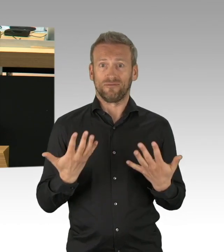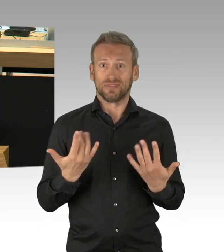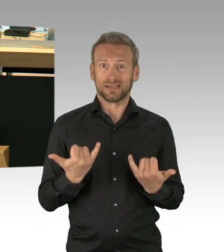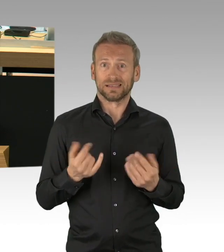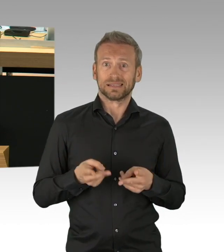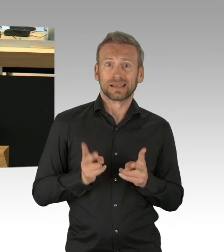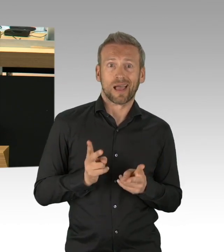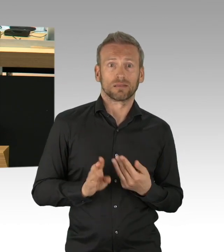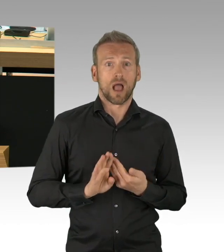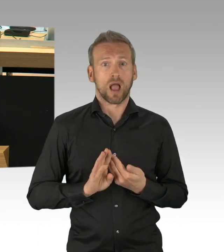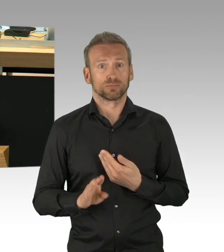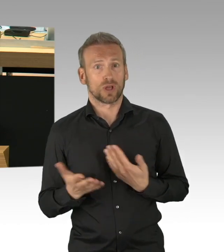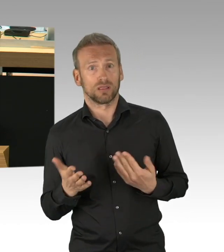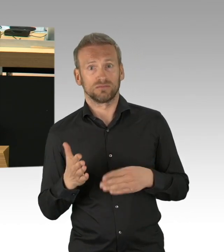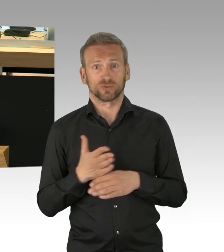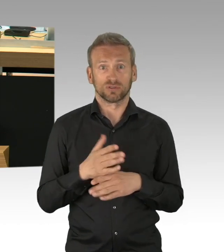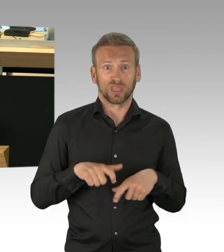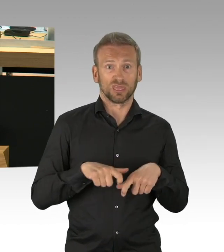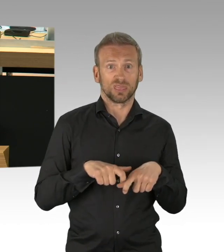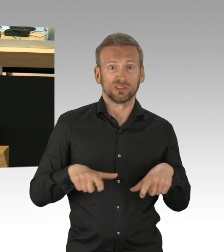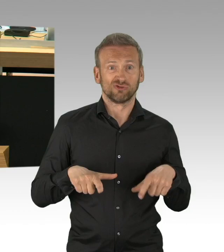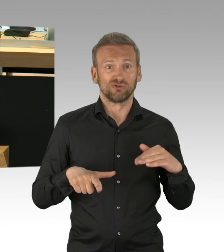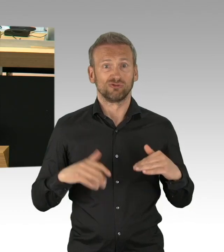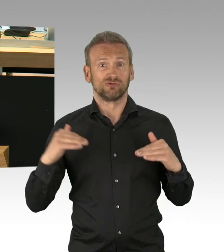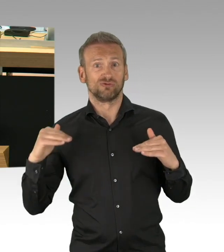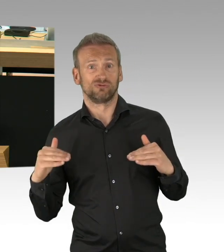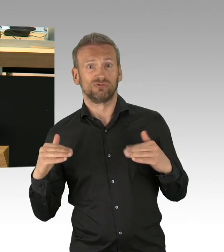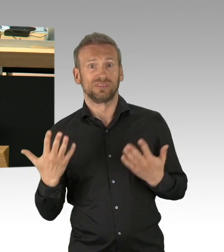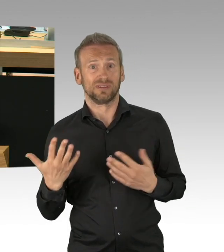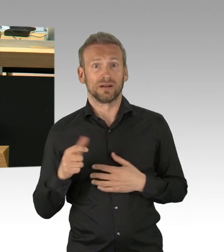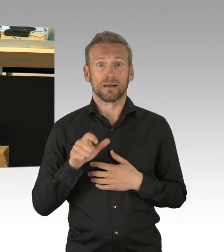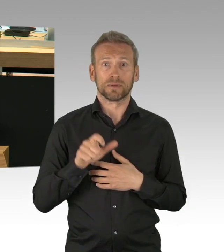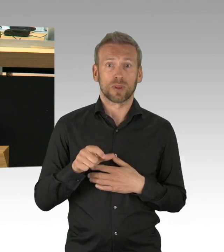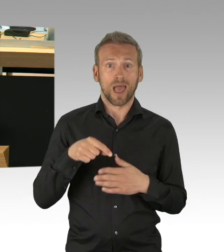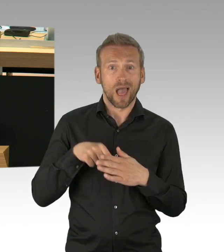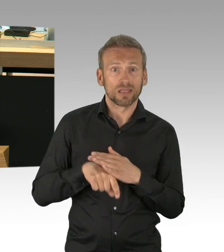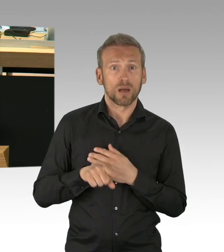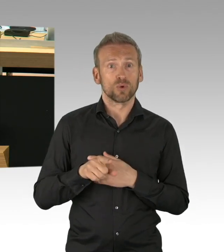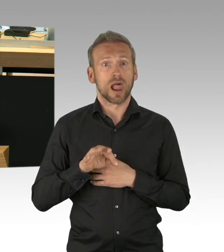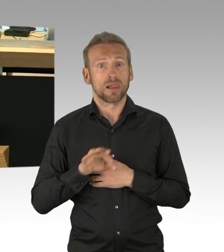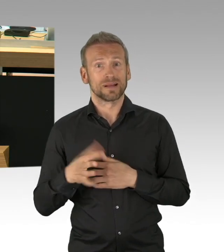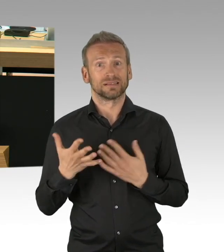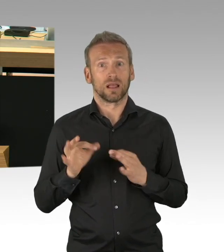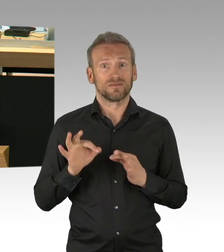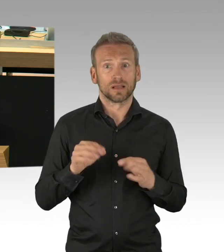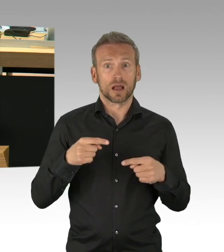Vom Stadt-bekannten Schlosstheater gibt es dazu doch konstruktive sofort machbare Vorschläge, worum geht es wirklich?